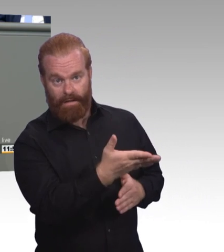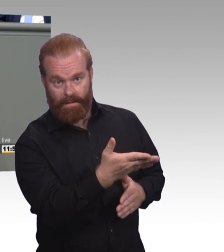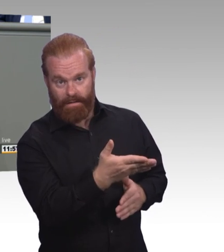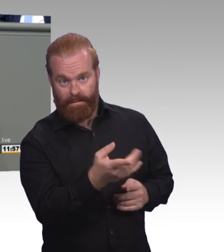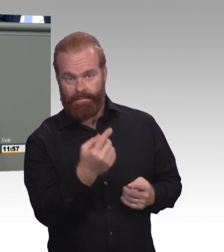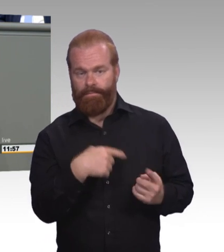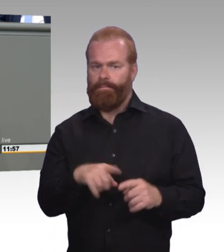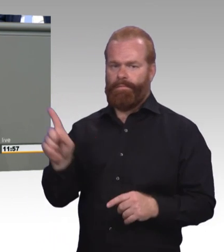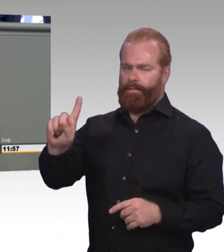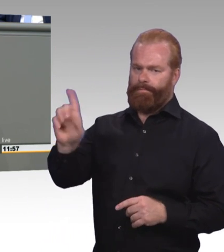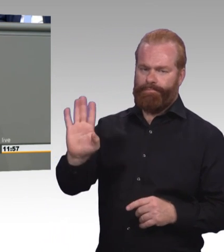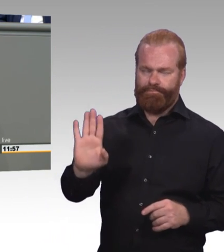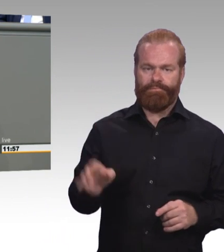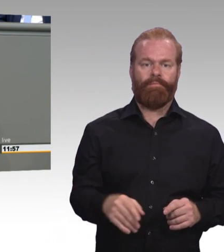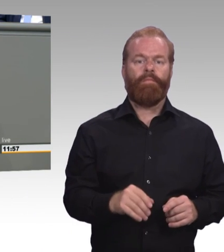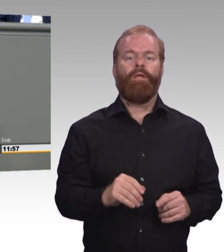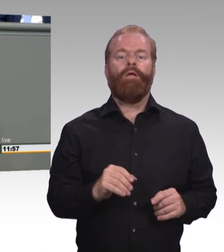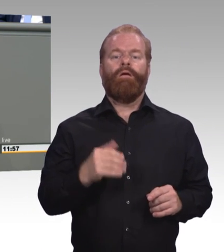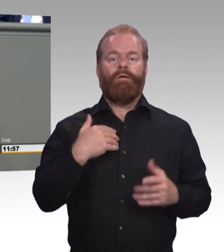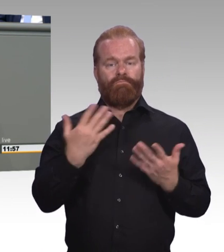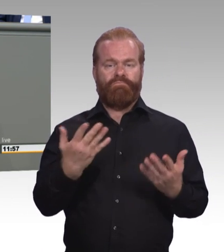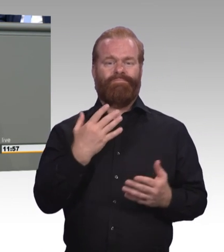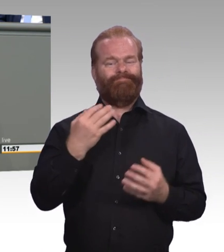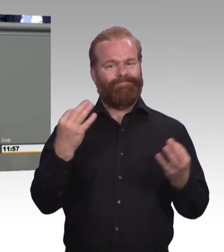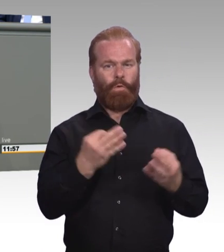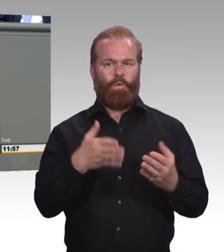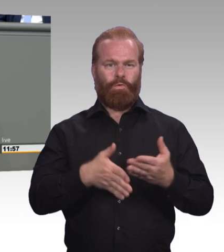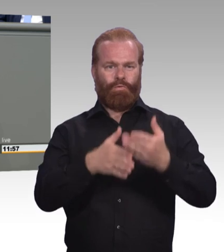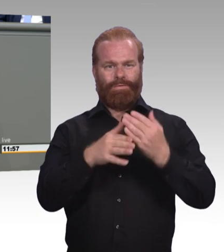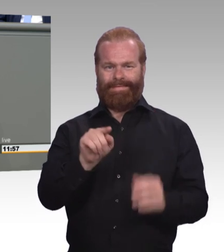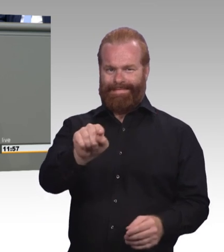aber genauso auch für Unternehmen, die bereit sind, denjenigen eine Chance zu geben,